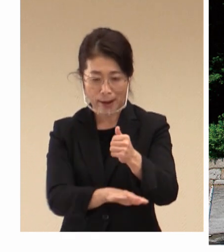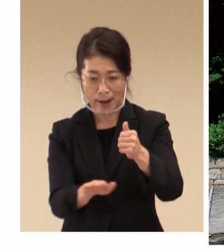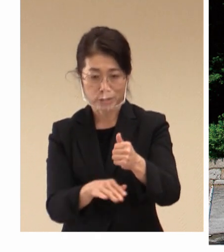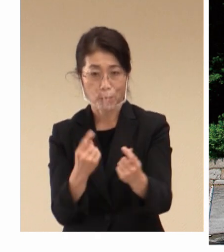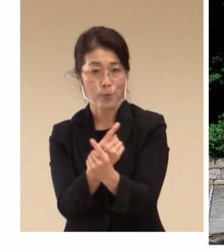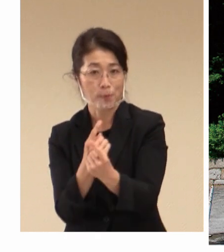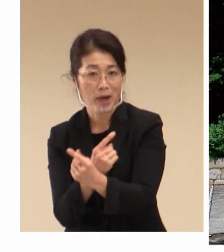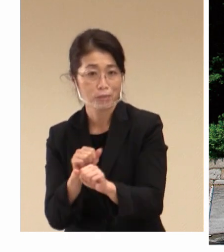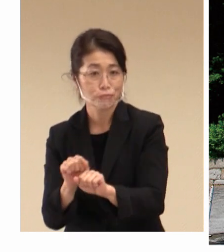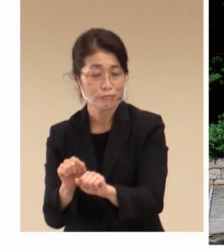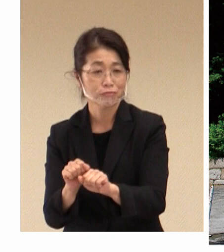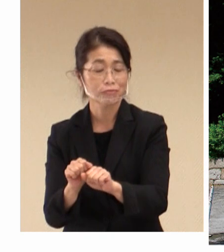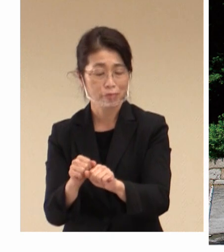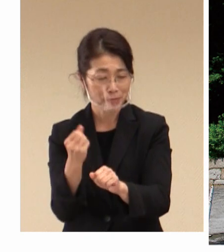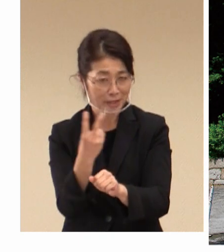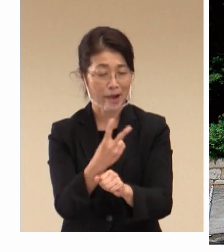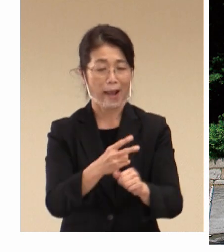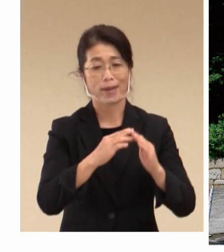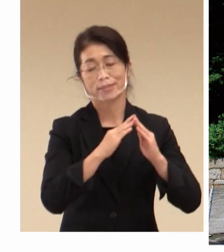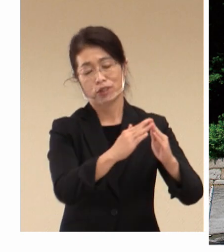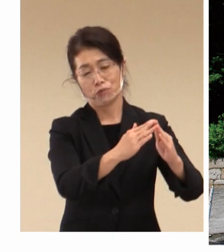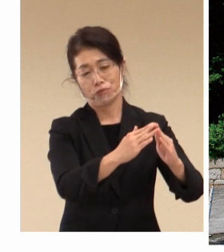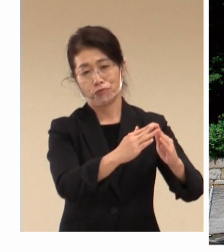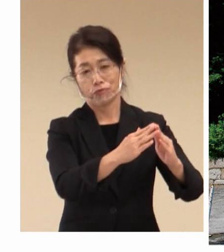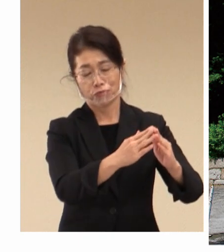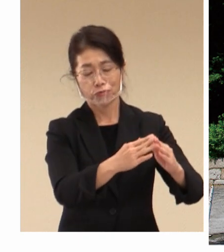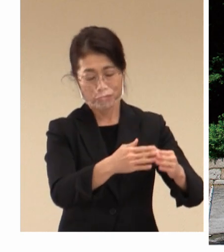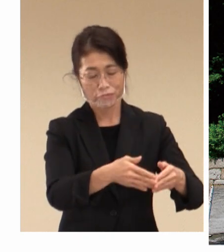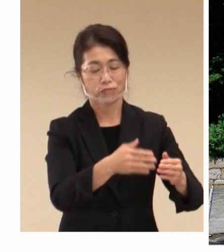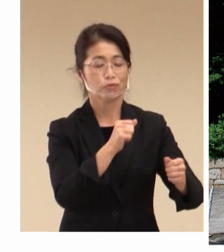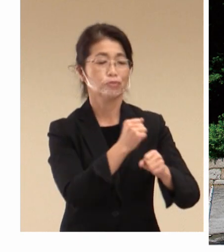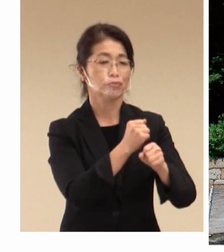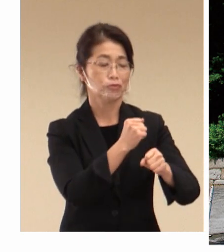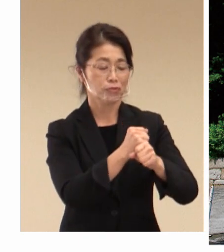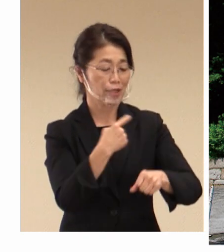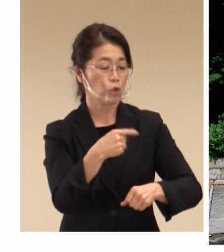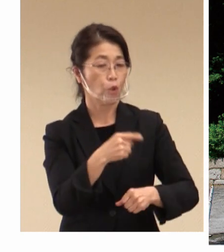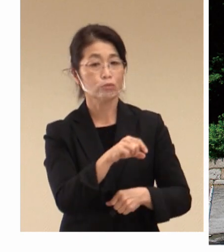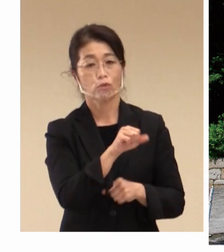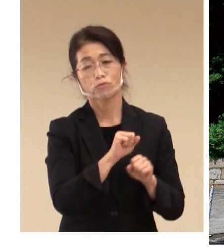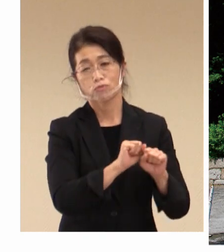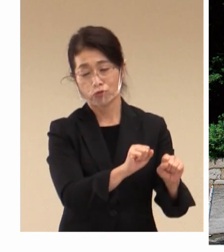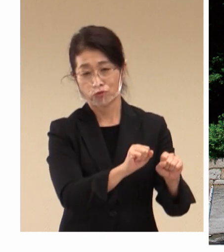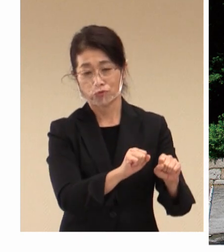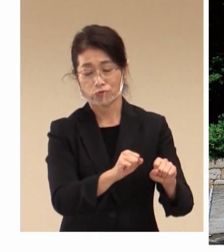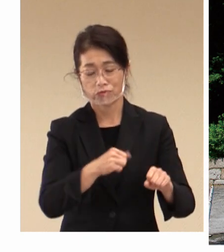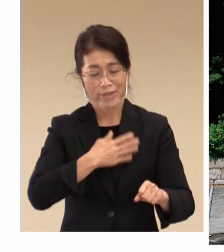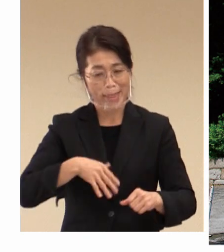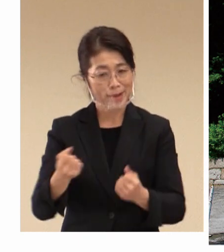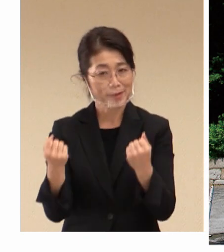寄宿舎を 整備して教育を行い、そして 健康増進のために